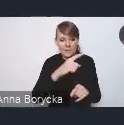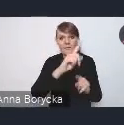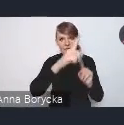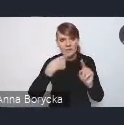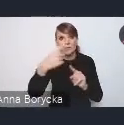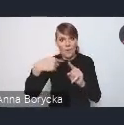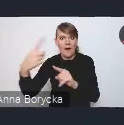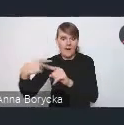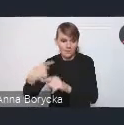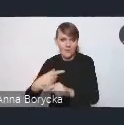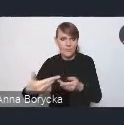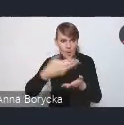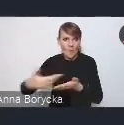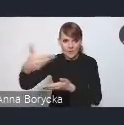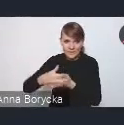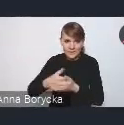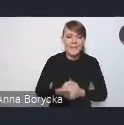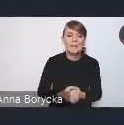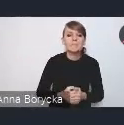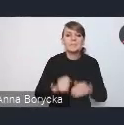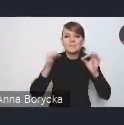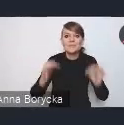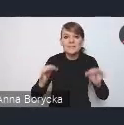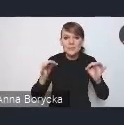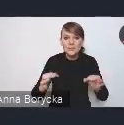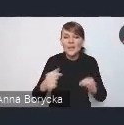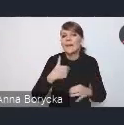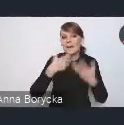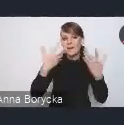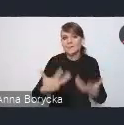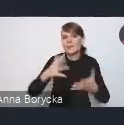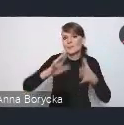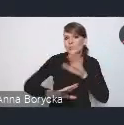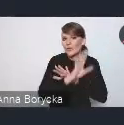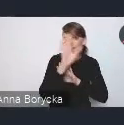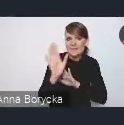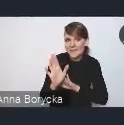Szanowni państwo, ja dzisiaj chciałam przedstawić państwu pokrótce,